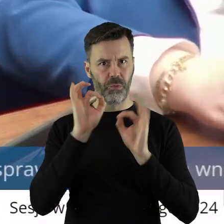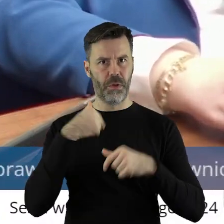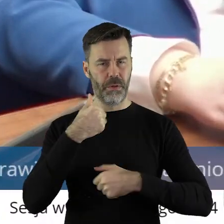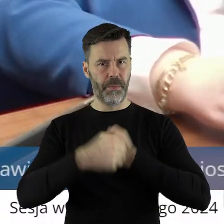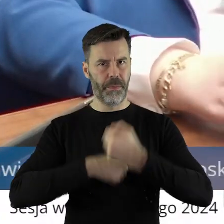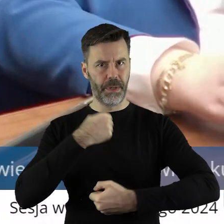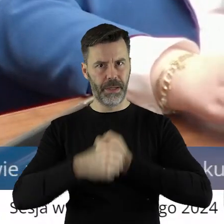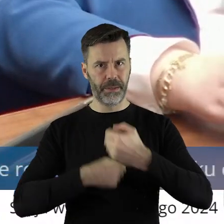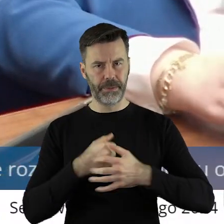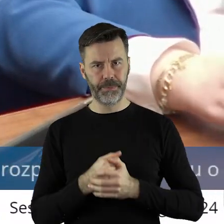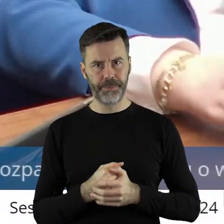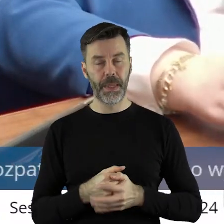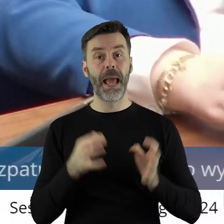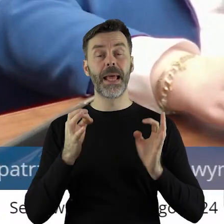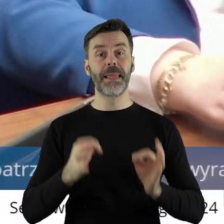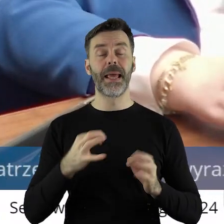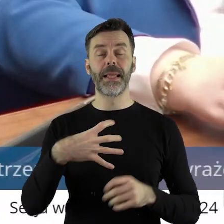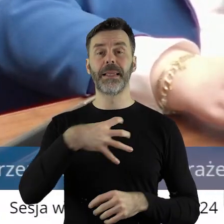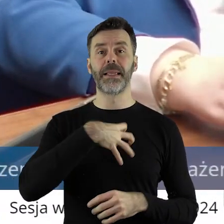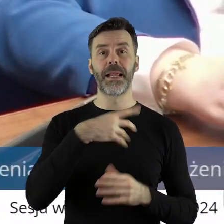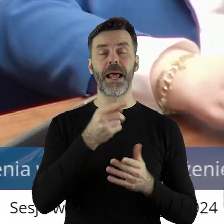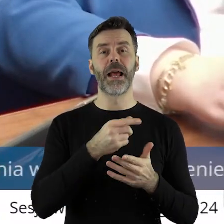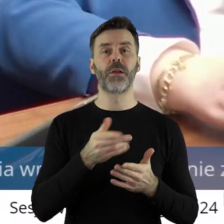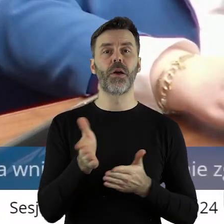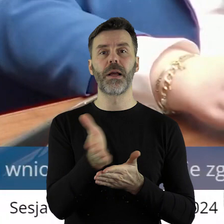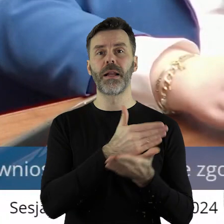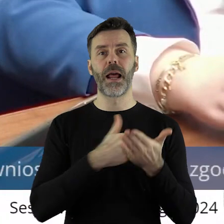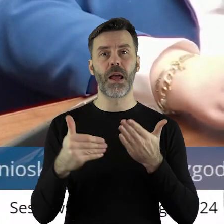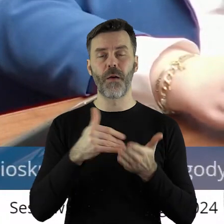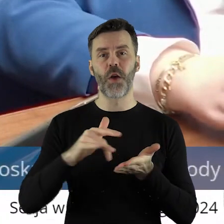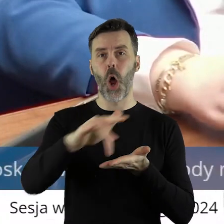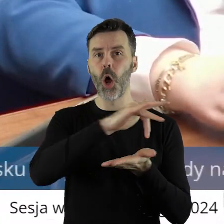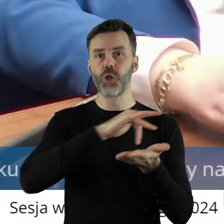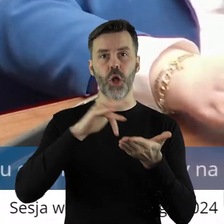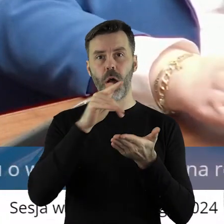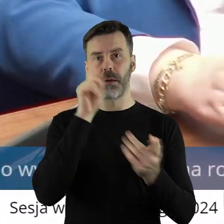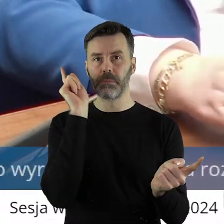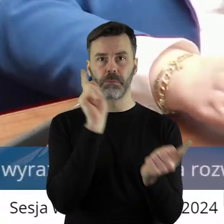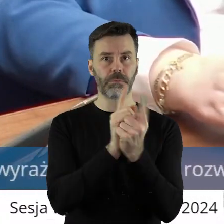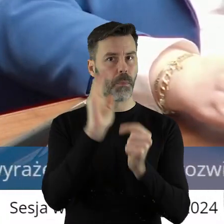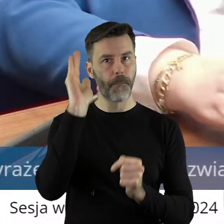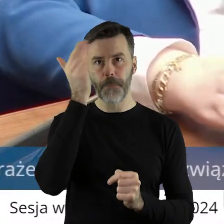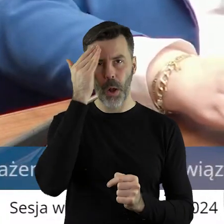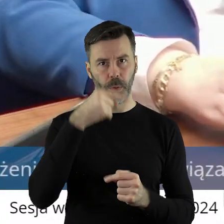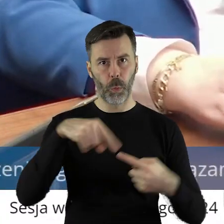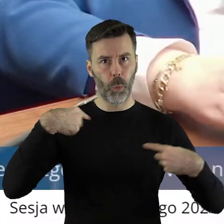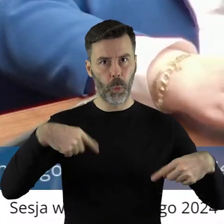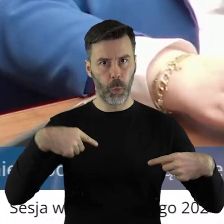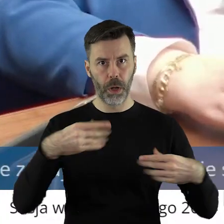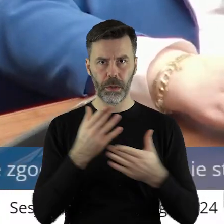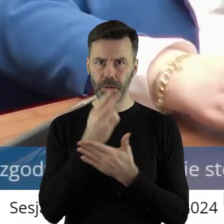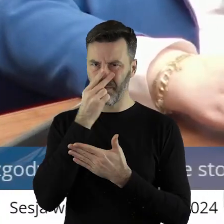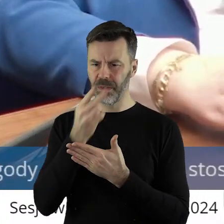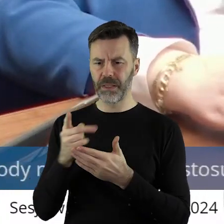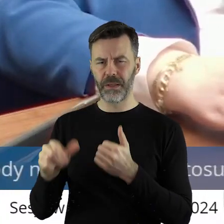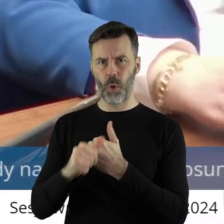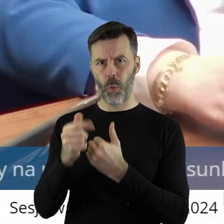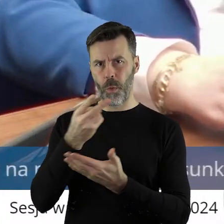potwierdzają. Obecnego dyrektora generalnego krajowego ośrodka nie miałem przyjemności poznać. Tylko z tego pisma.